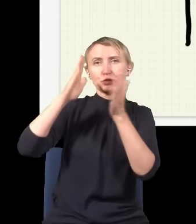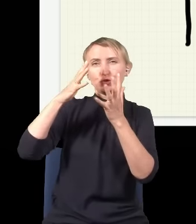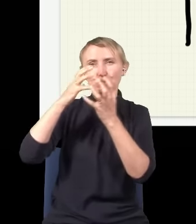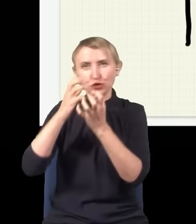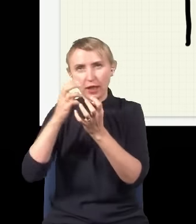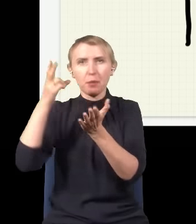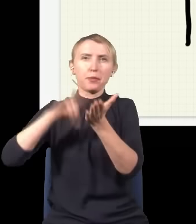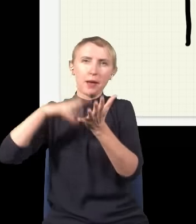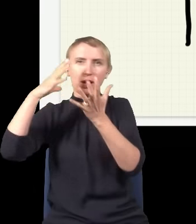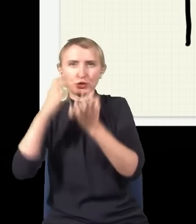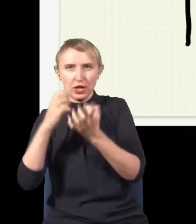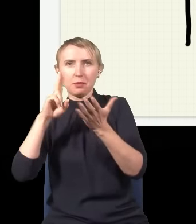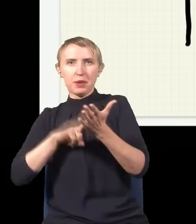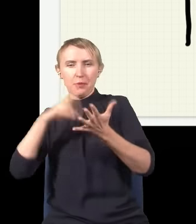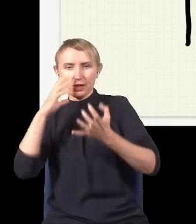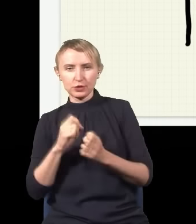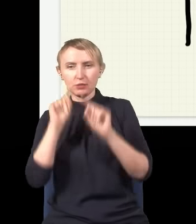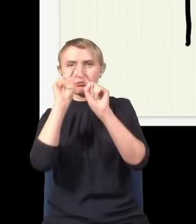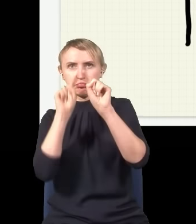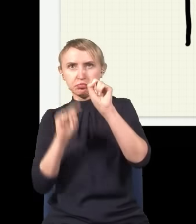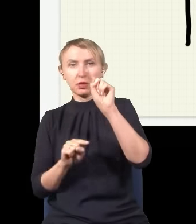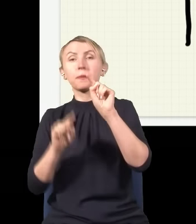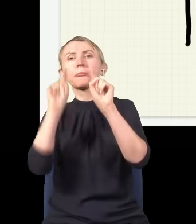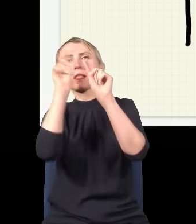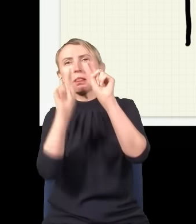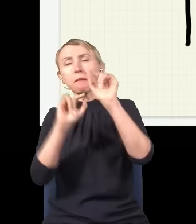potem będzie znowu plamka, cień, plamka, cień, i te plamki będą właśnie tak oscylować, raz plamka,